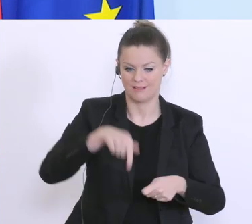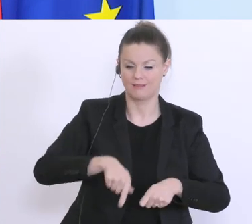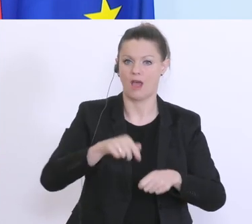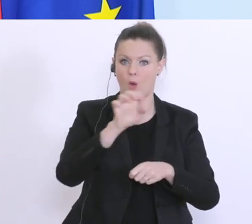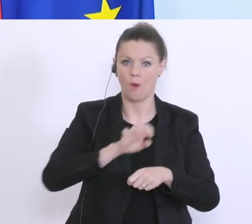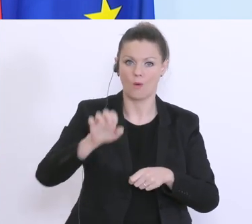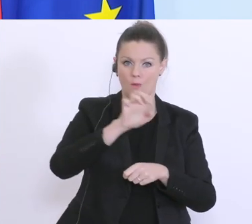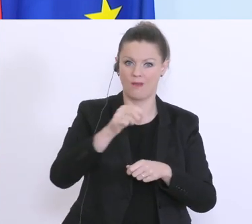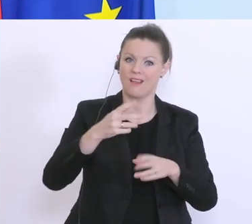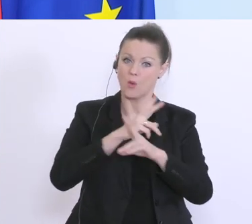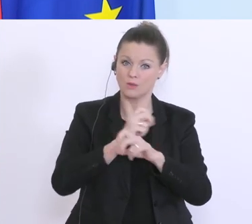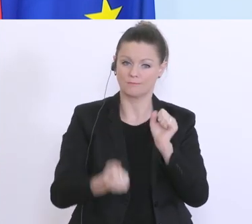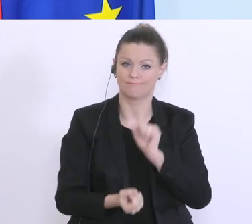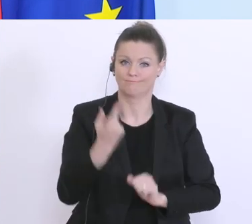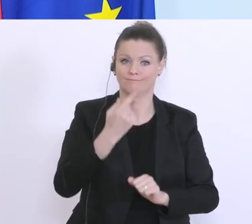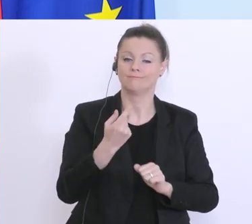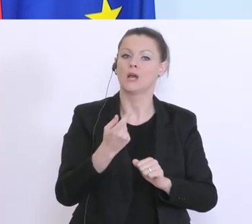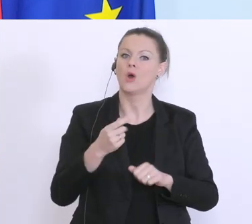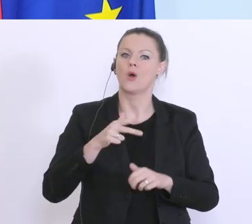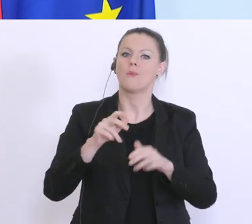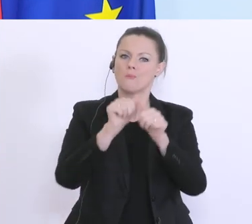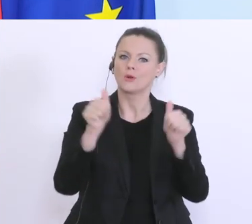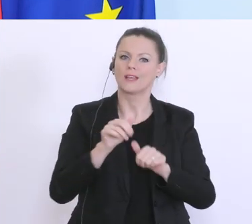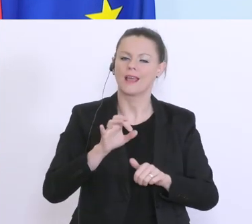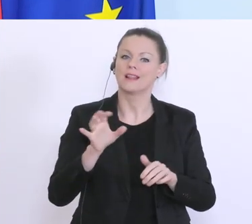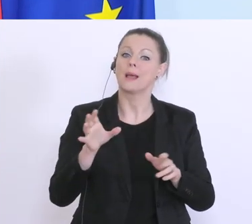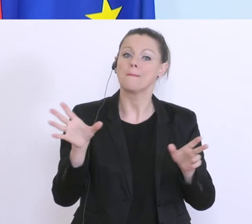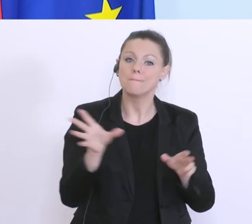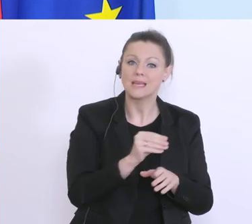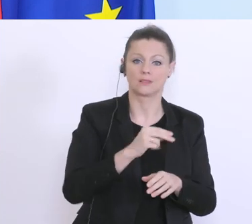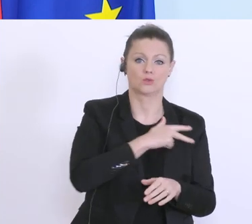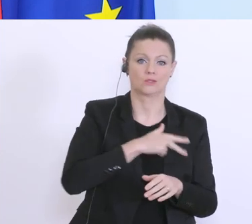mit den Sozialpartnern erarbeitet, und das wird auch entsprechend angenommen. Danke auch dafür,